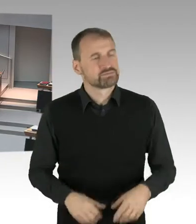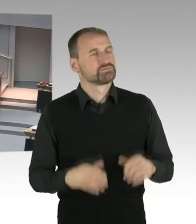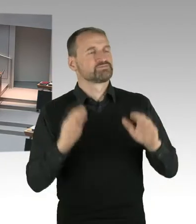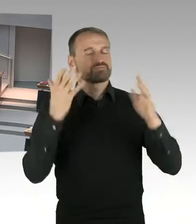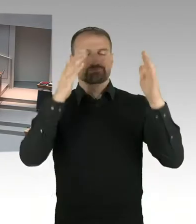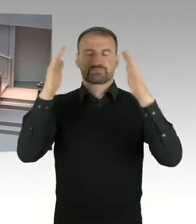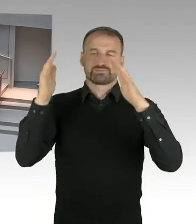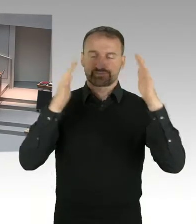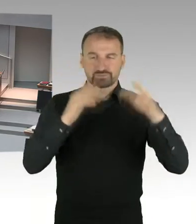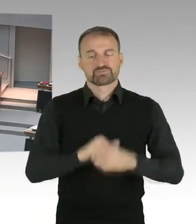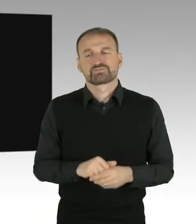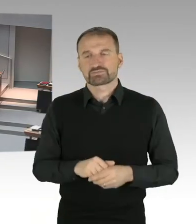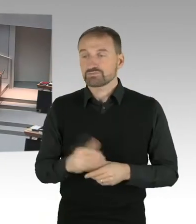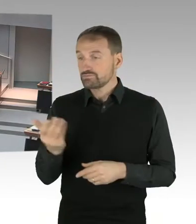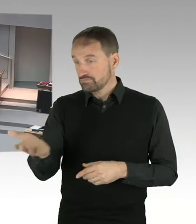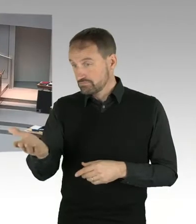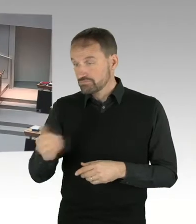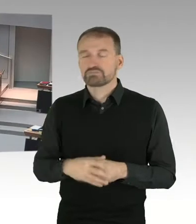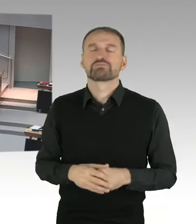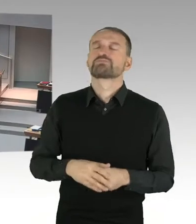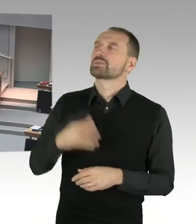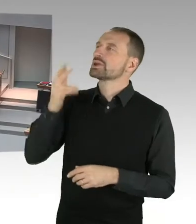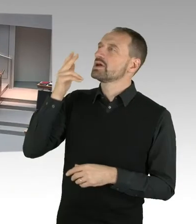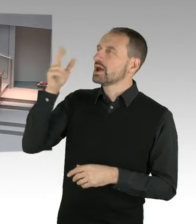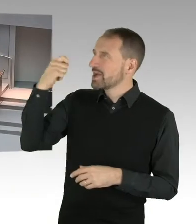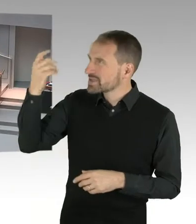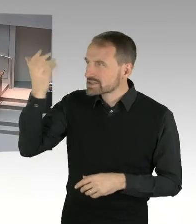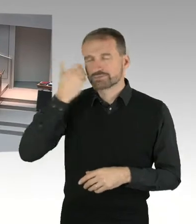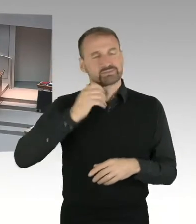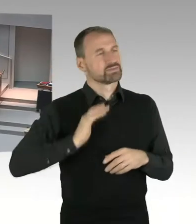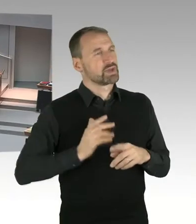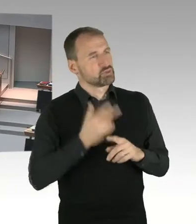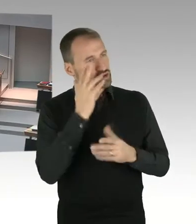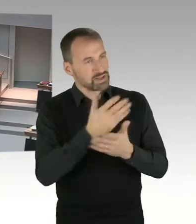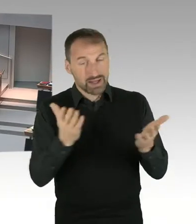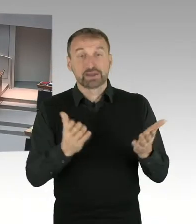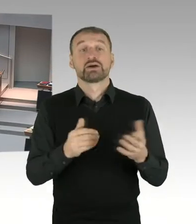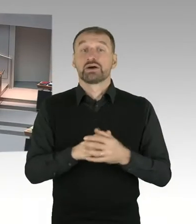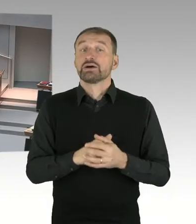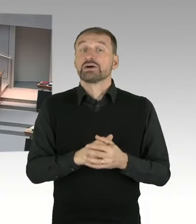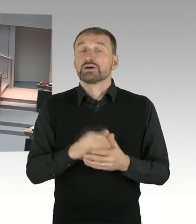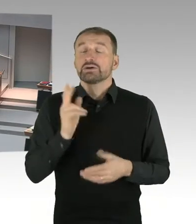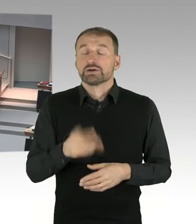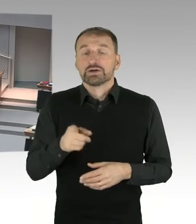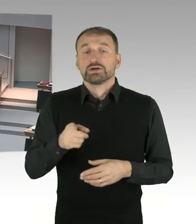in der zu Fragen des Aufarbeitens des SED Unrechtes ist. Zweitens, dass sie Erfahrung als Ministerin hatte und damit Erfahrungen mit Organisation.